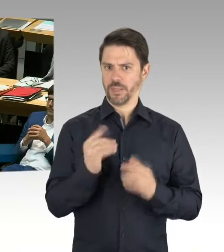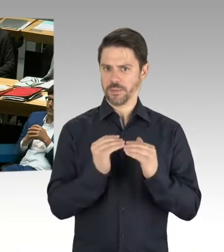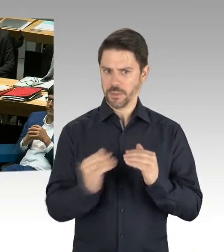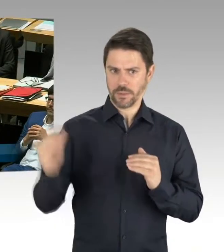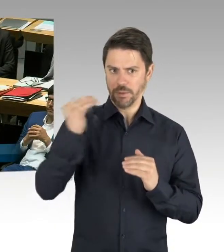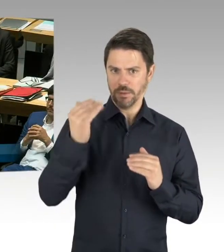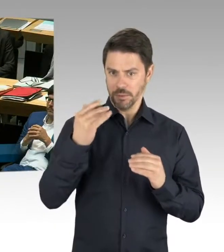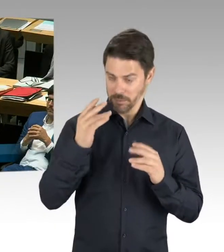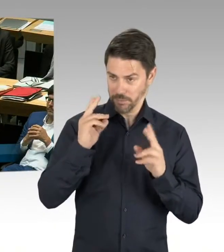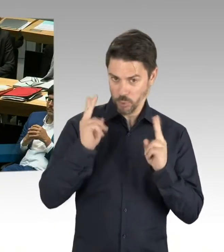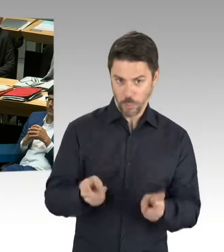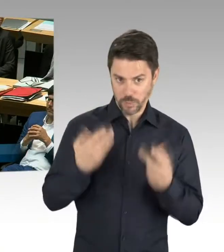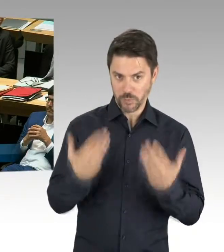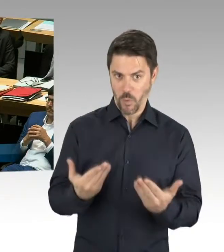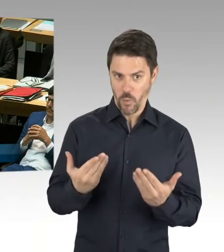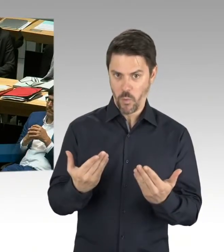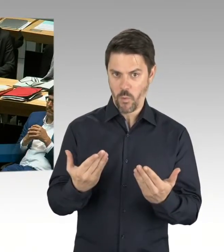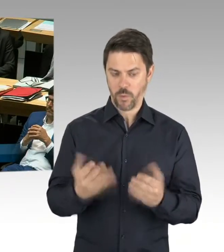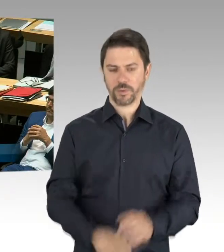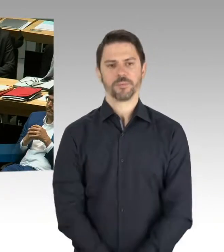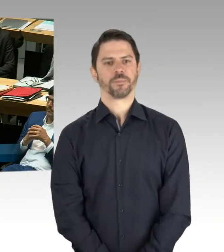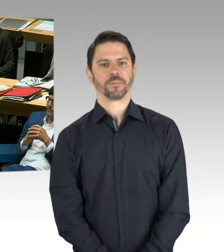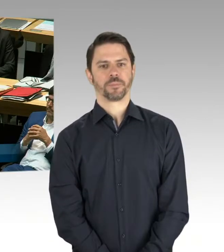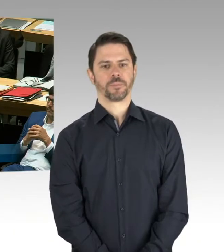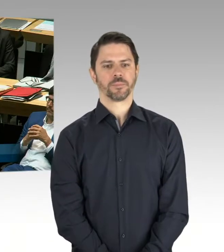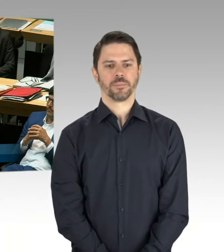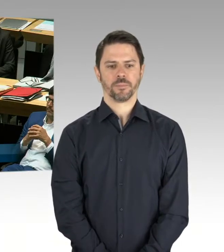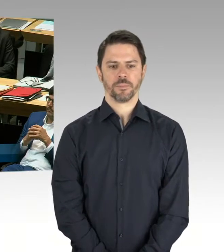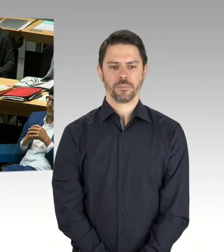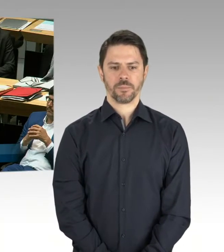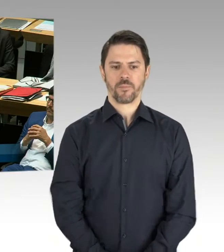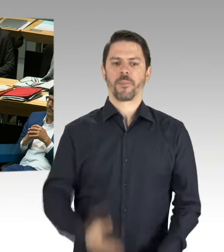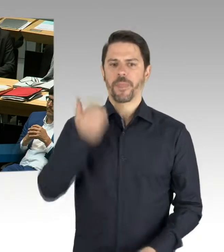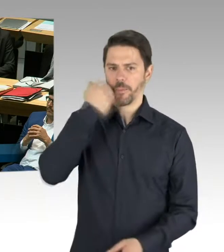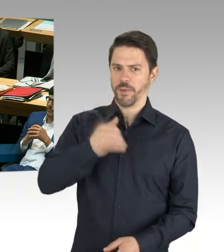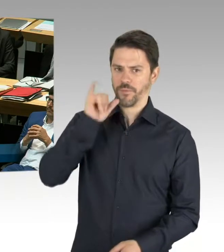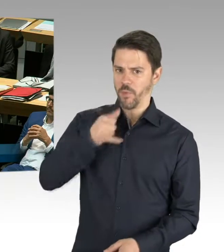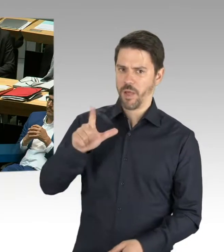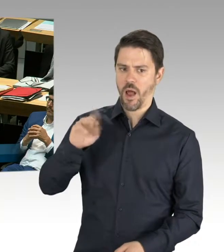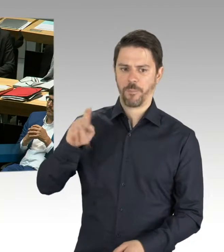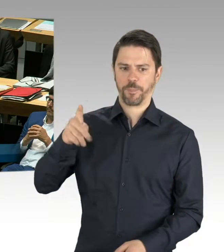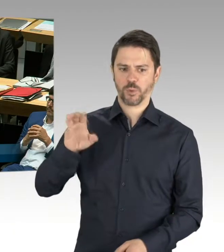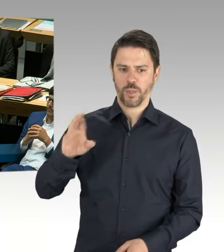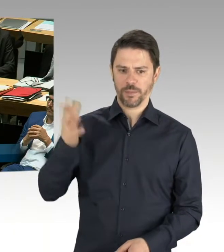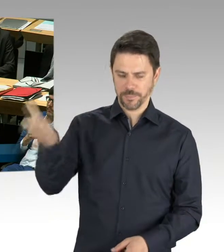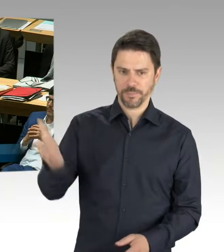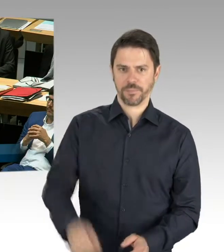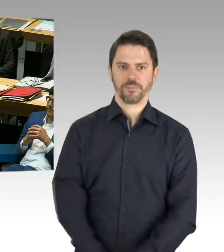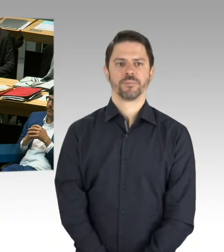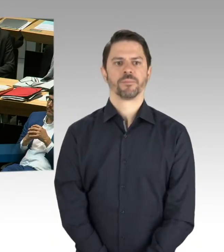also, wir haben natürlich die Ausschreibungsergebnisse abzuwarten, um zu schauen, wie wir mit den damaligen, das sind ja Grobkostenschätzungen gewesen,